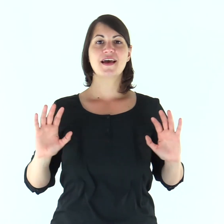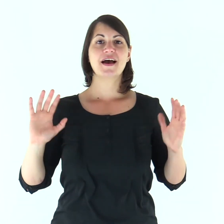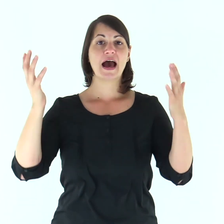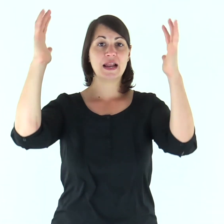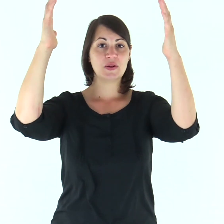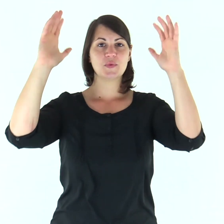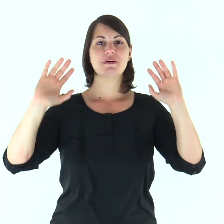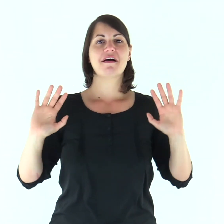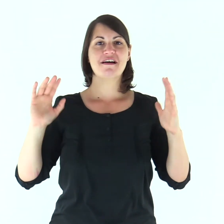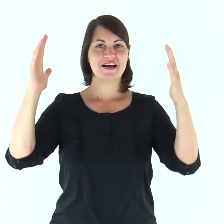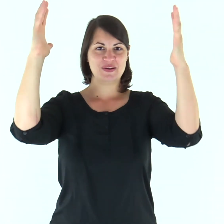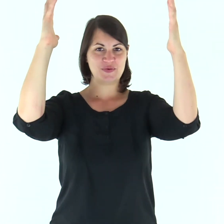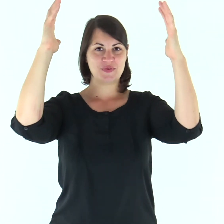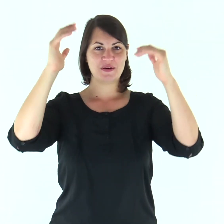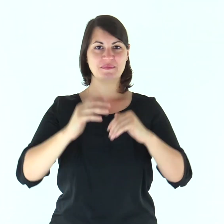Alleluia, alleluia.